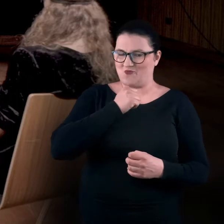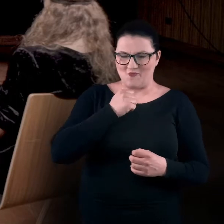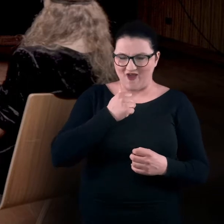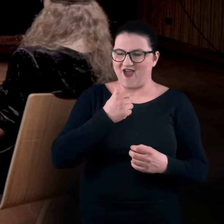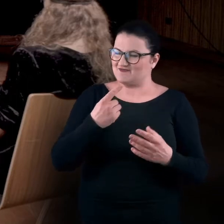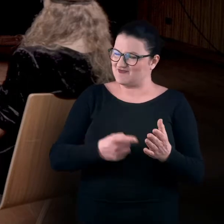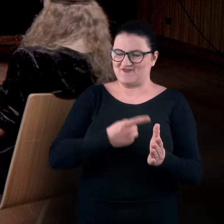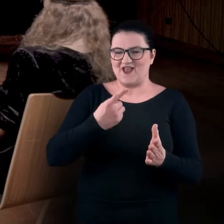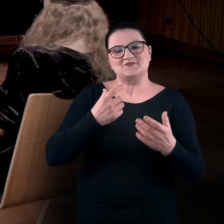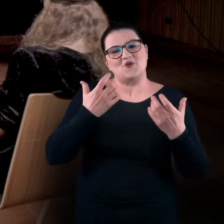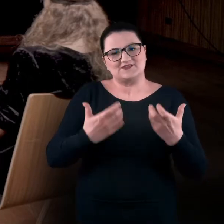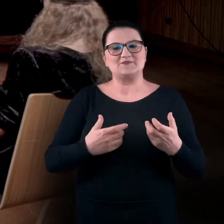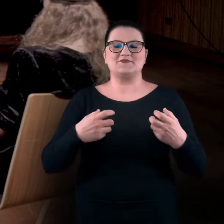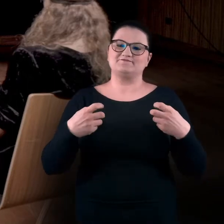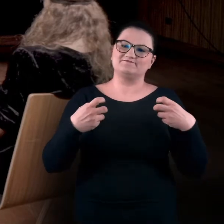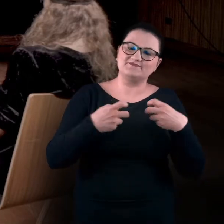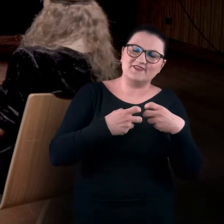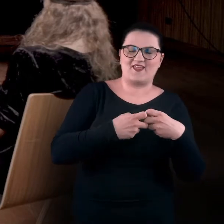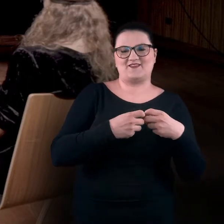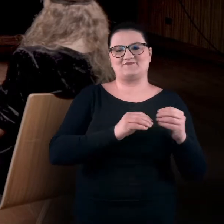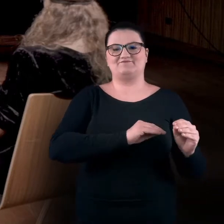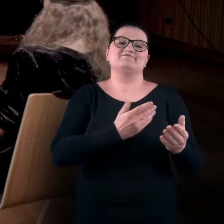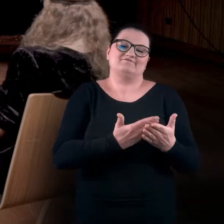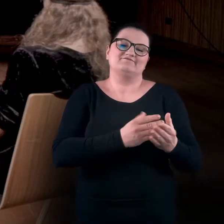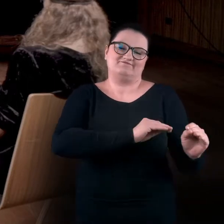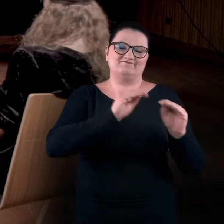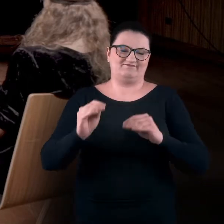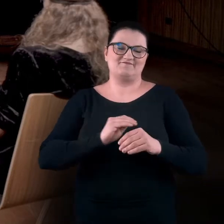bo postanowiliśmy w tym pandemicznym okresie przenieść się do studia